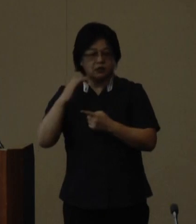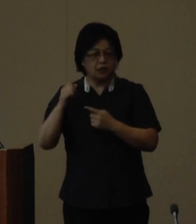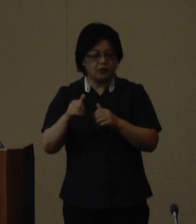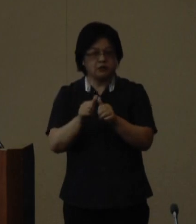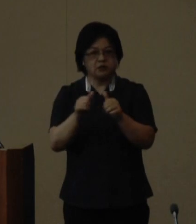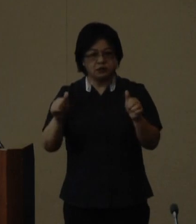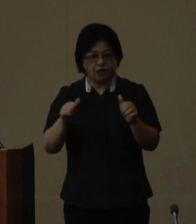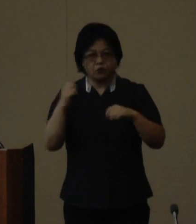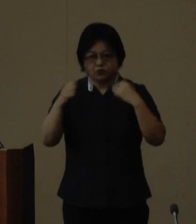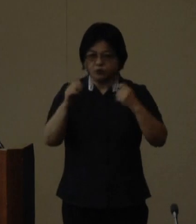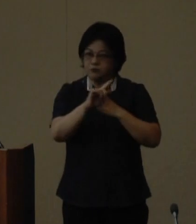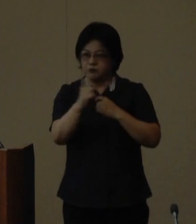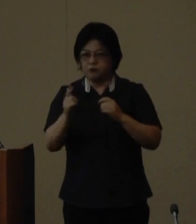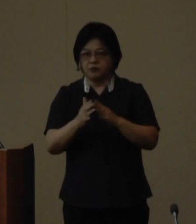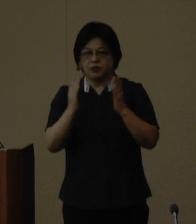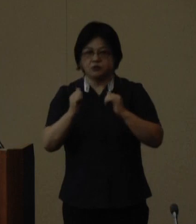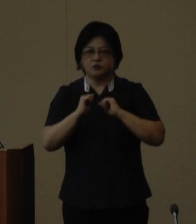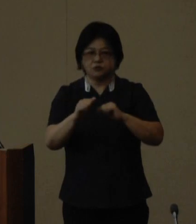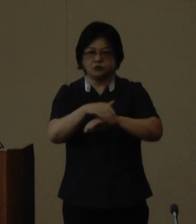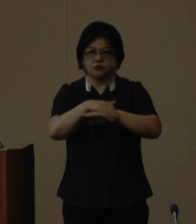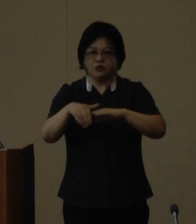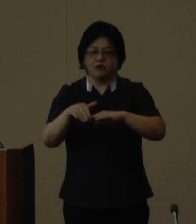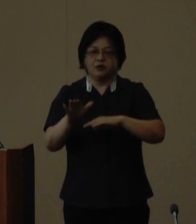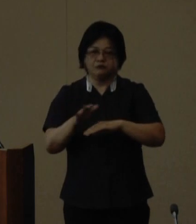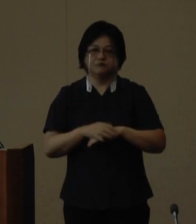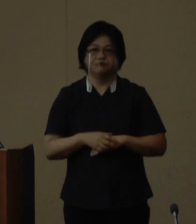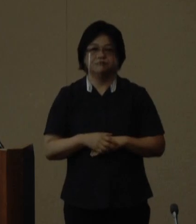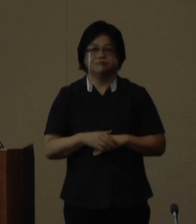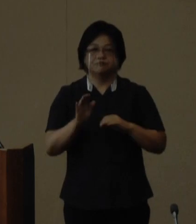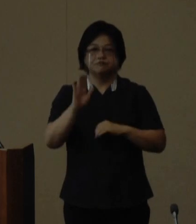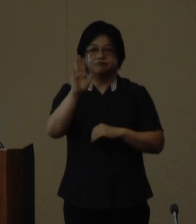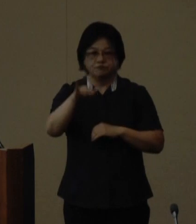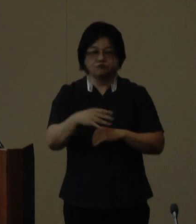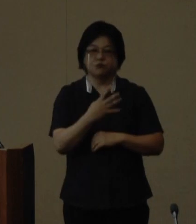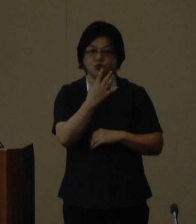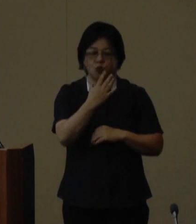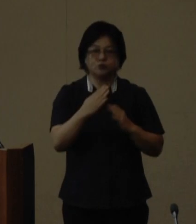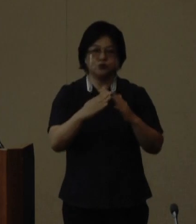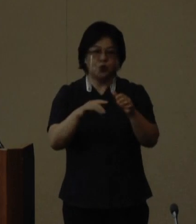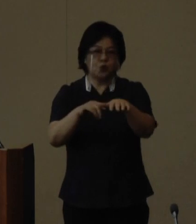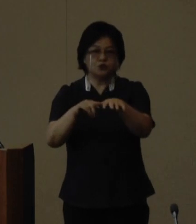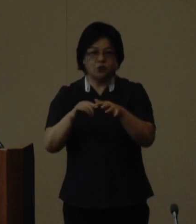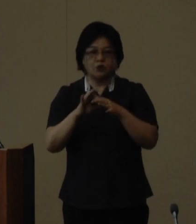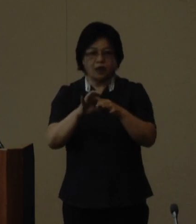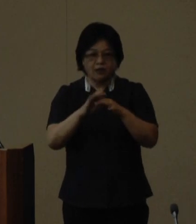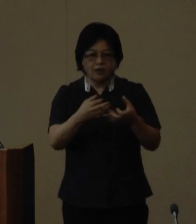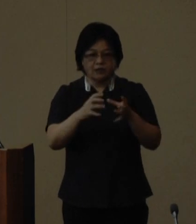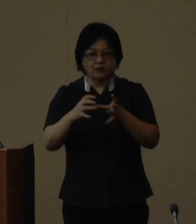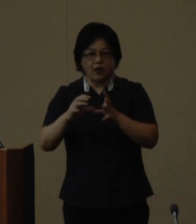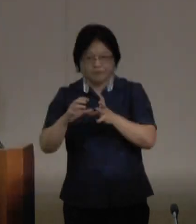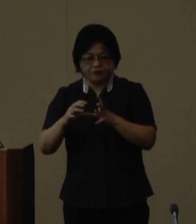フェスティバルなどを開催いたします 今後四町村と関係機関である全国 山の日